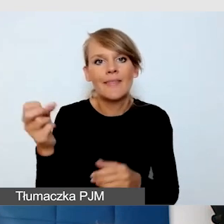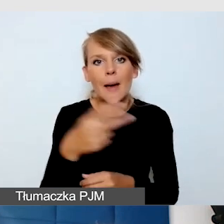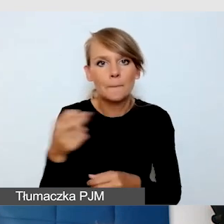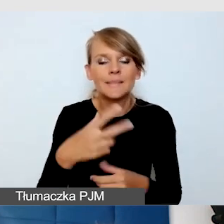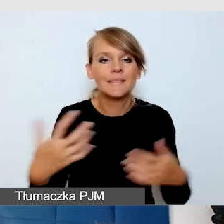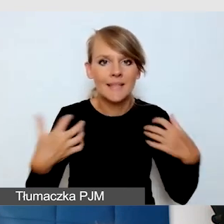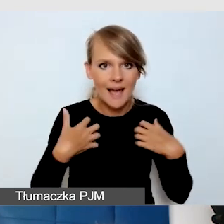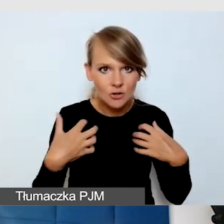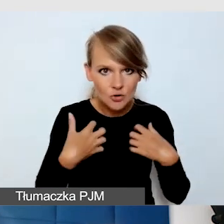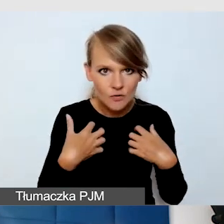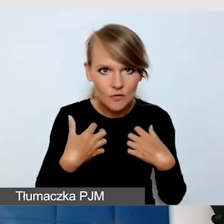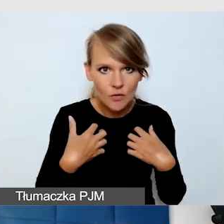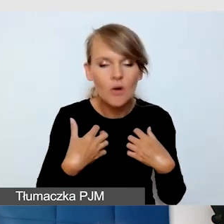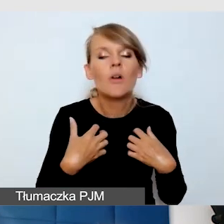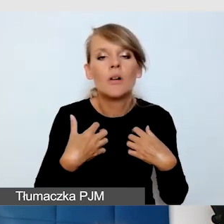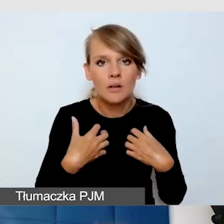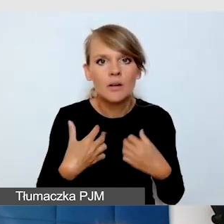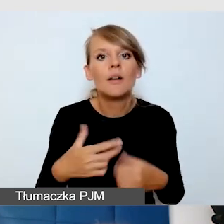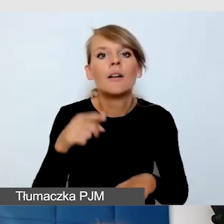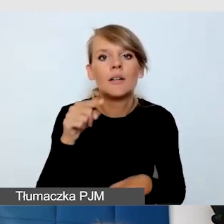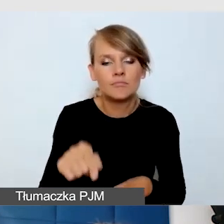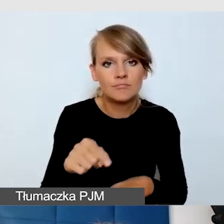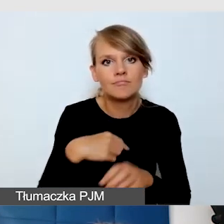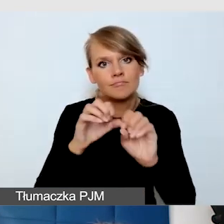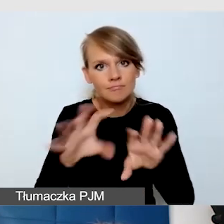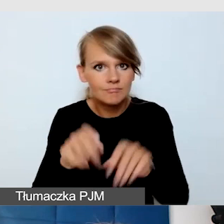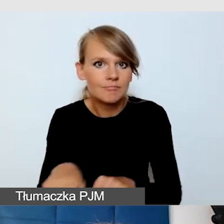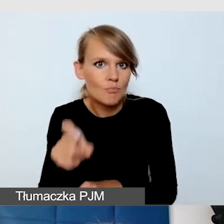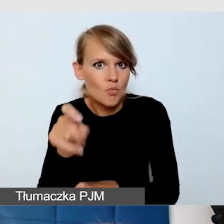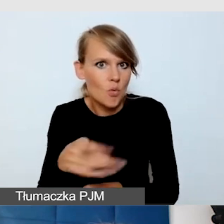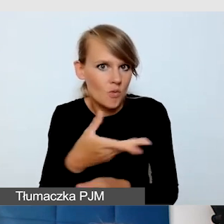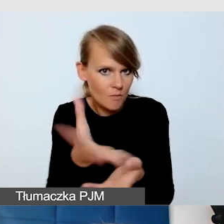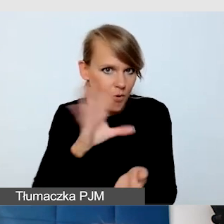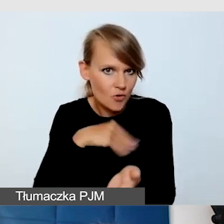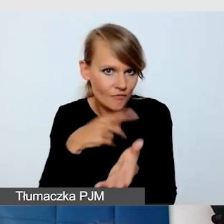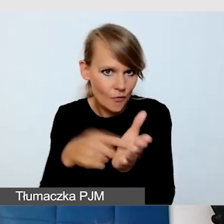które mogą się generować.